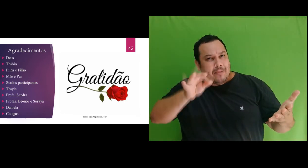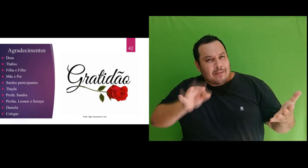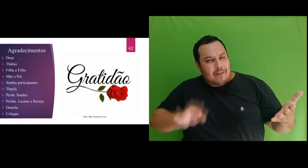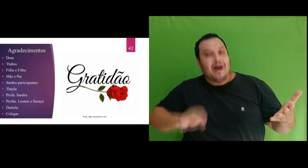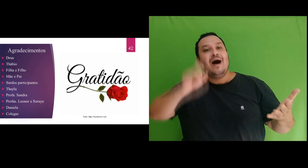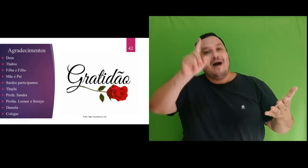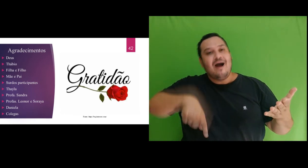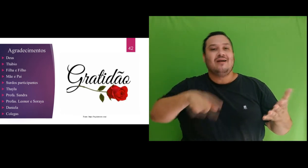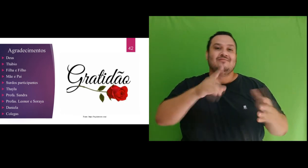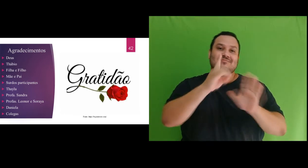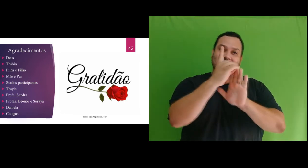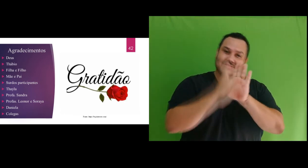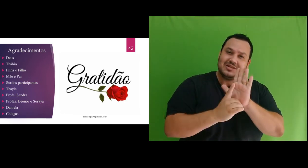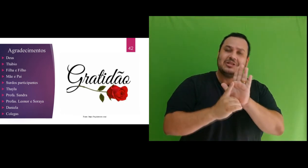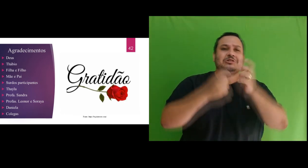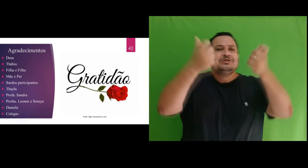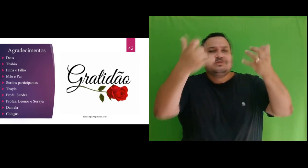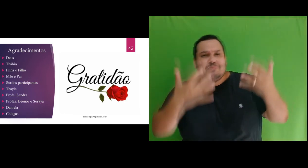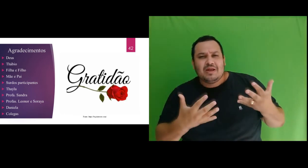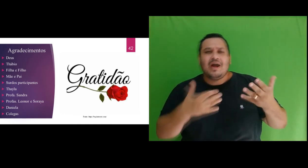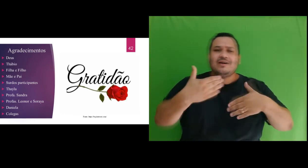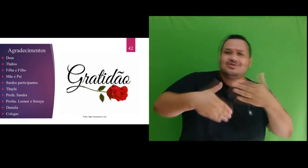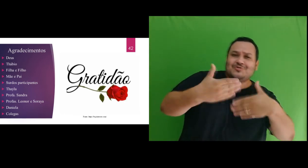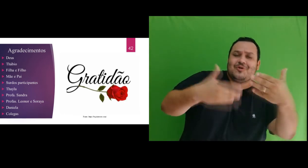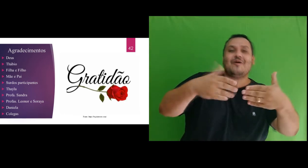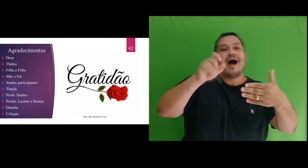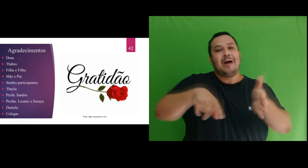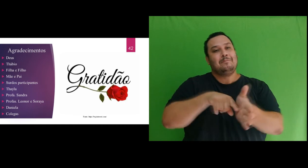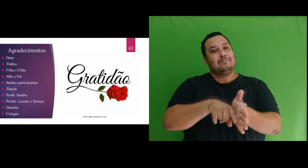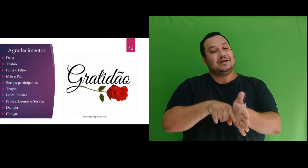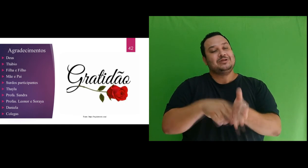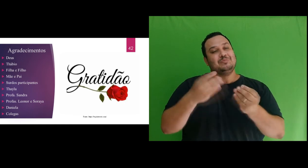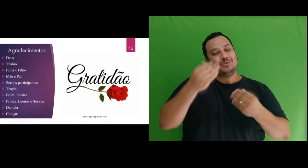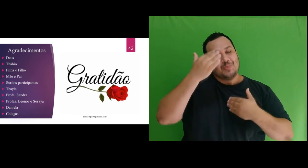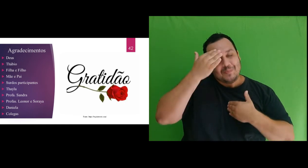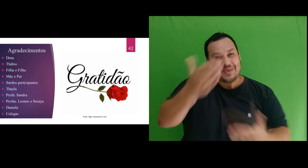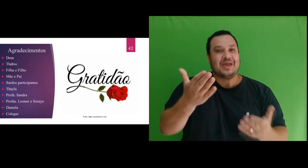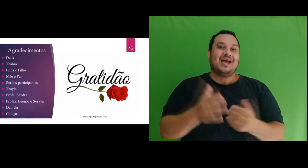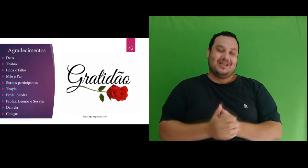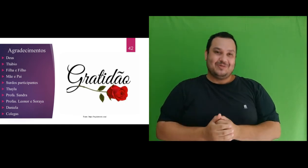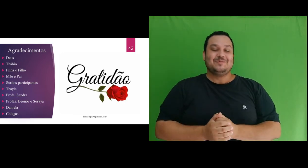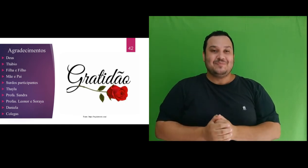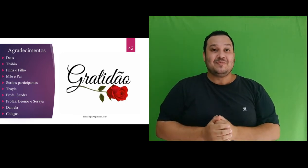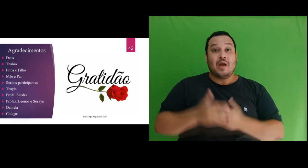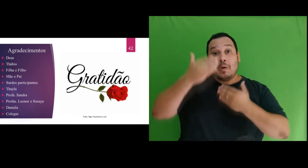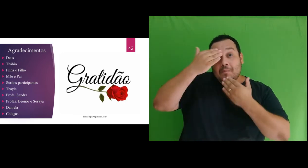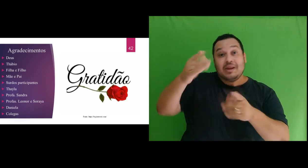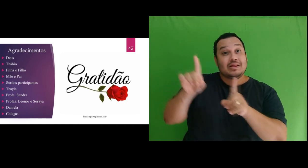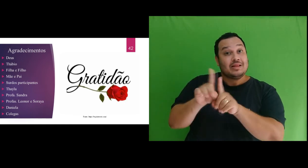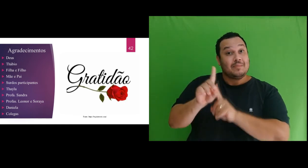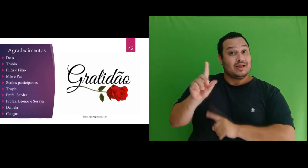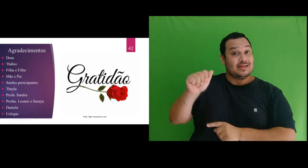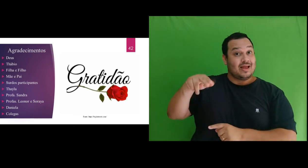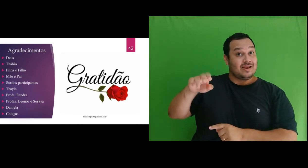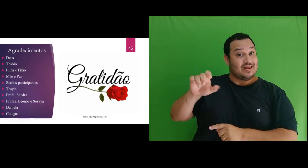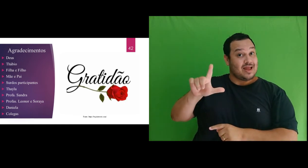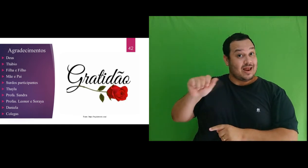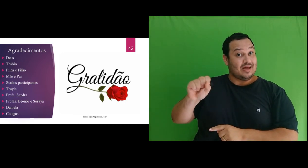contribuições e explicações no desenvolvimento dessa pesquisa. Agradeço à Daniela Siqueira, por